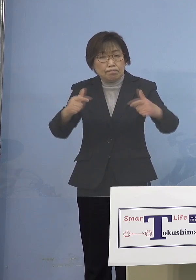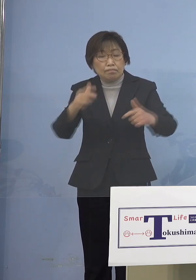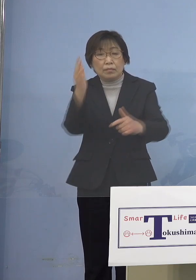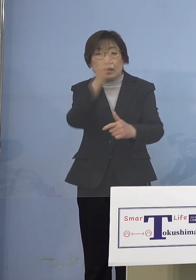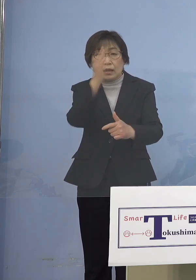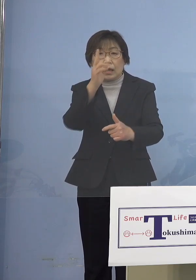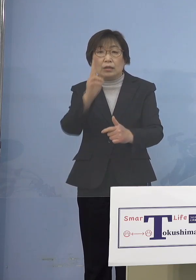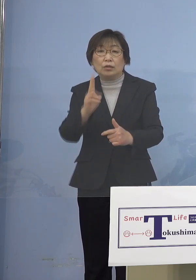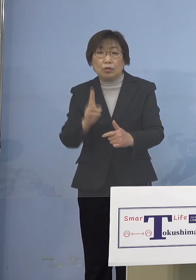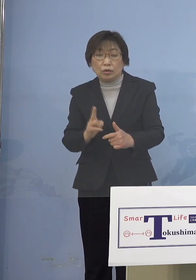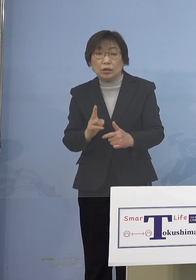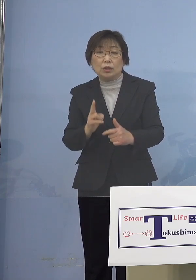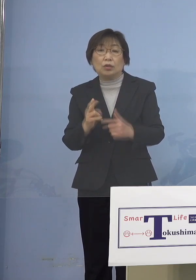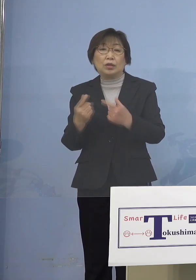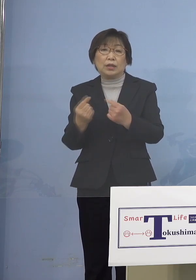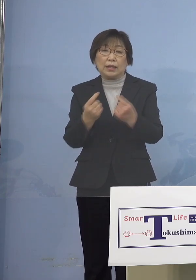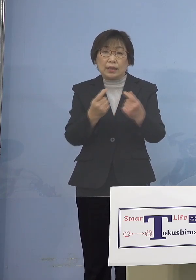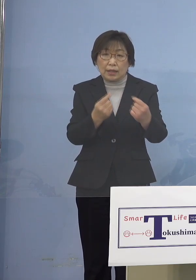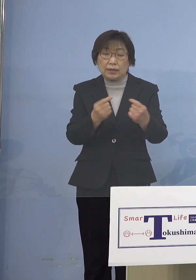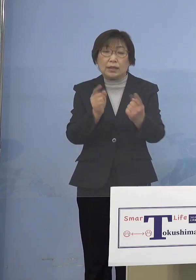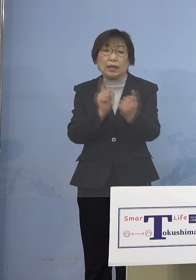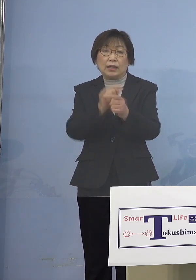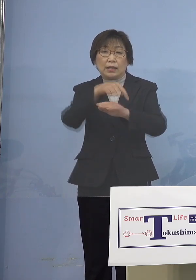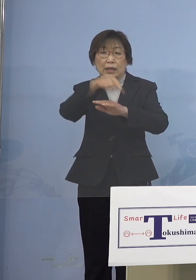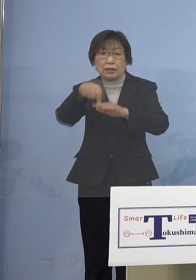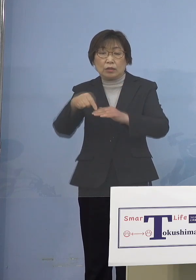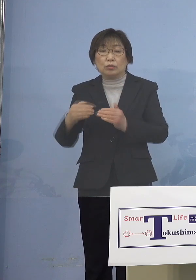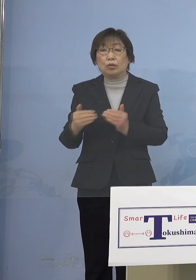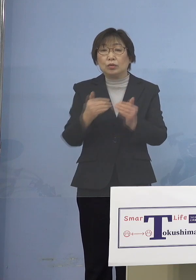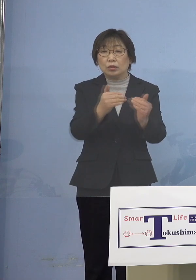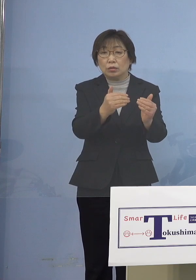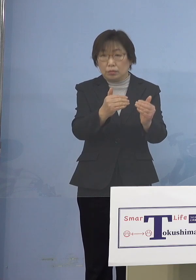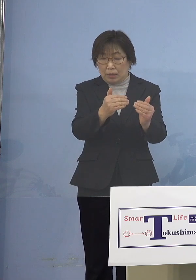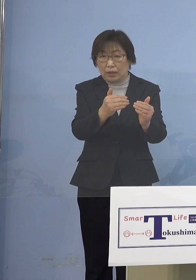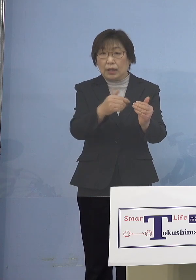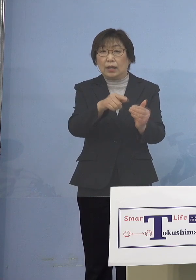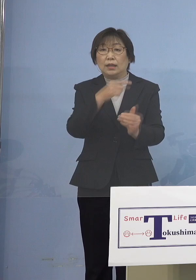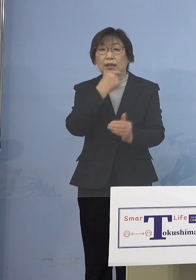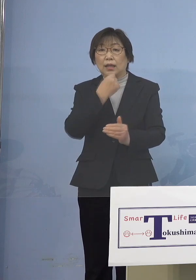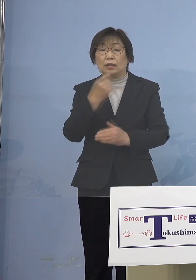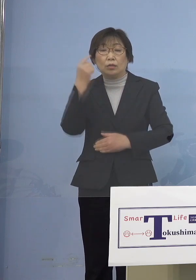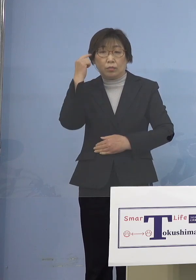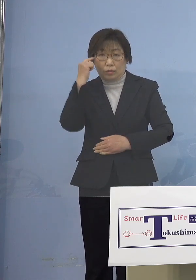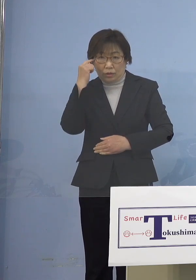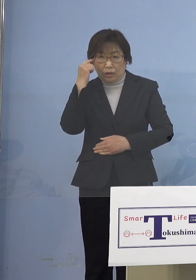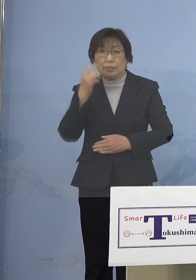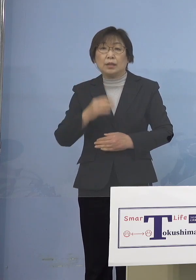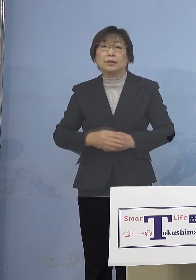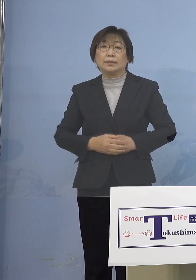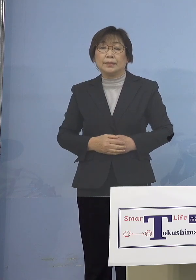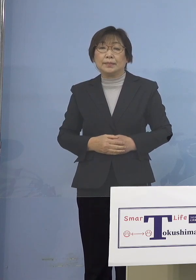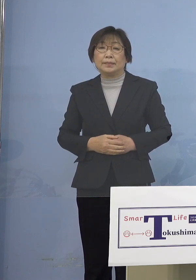より徹底した対策を進めていただければ 進めて参れればと考えております